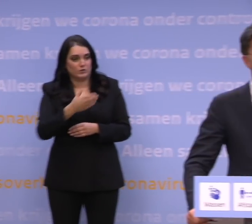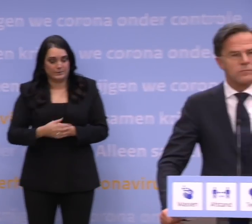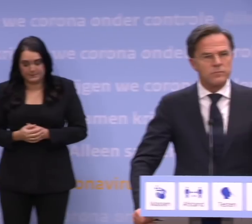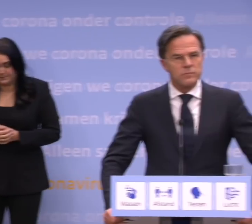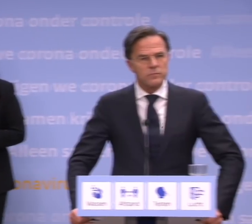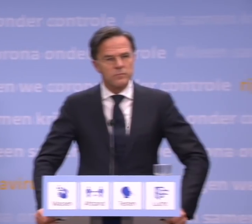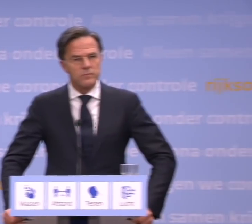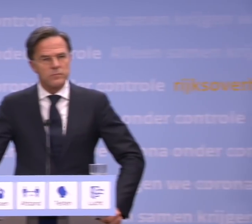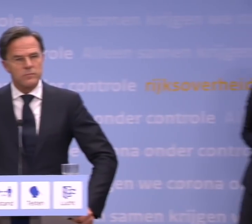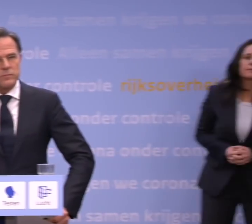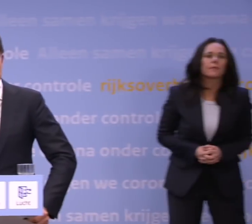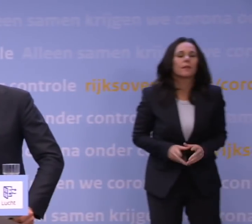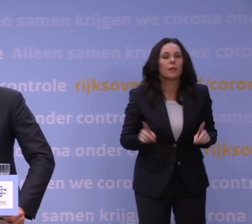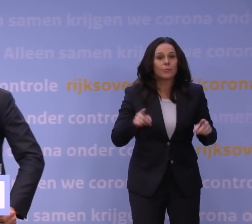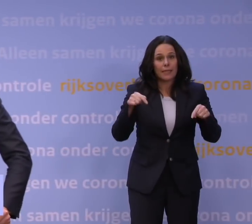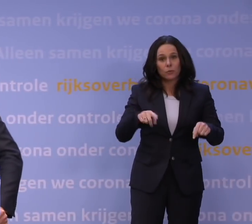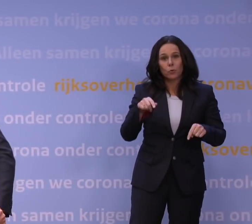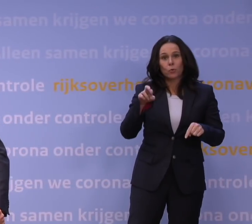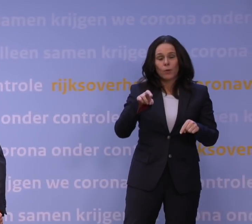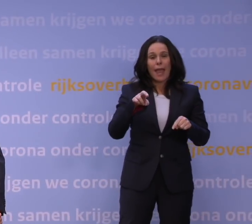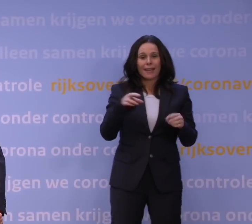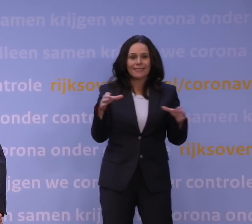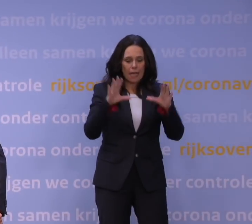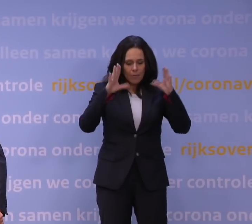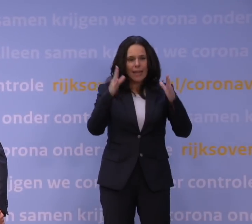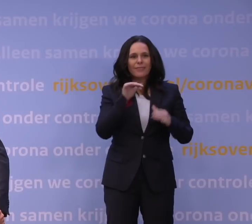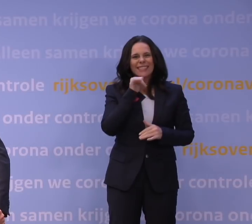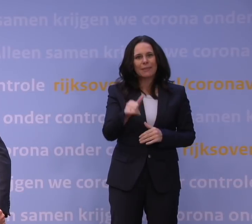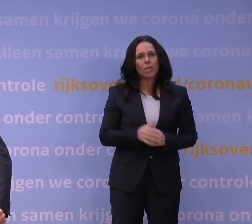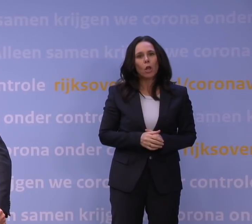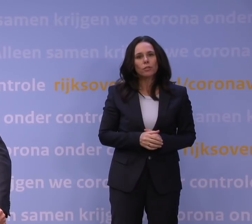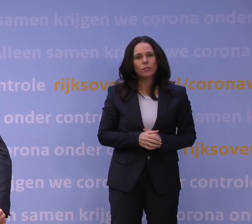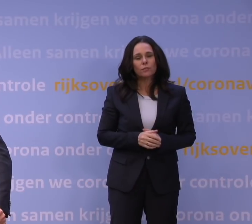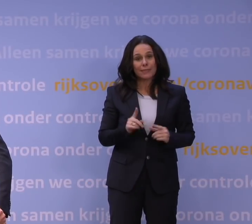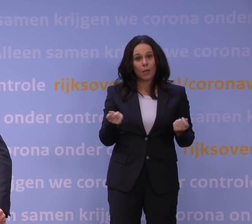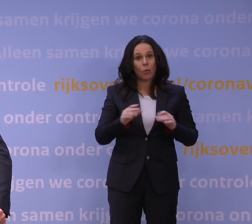dat de QR-samenleving mislukt is? -Nee, dat kun je niet zeggen.